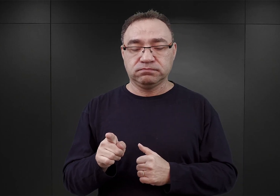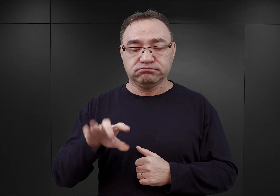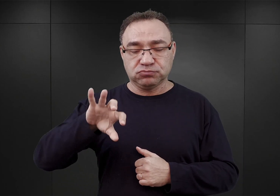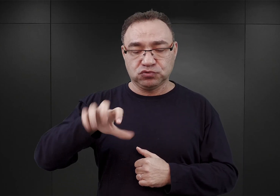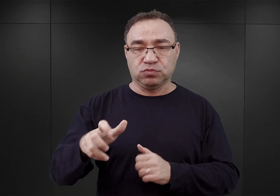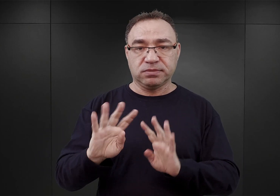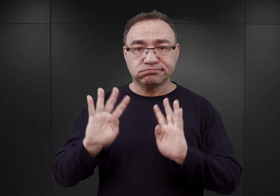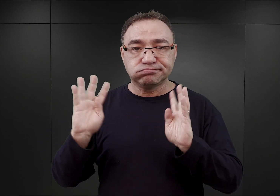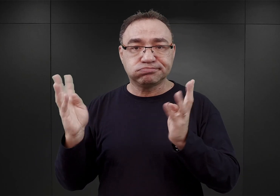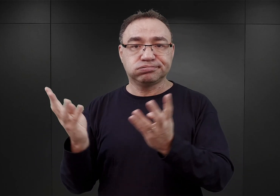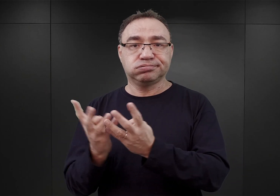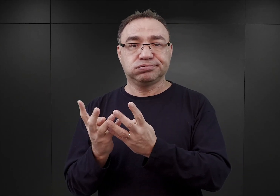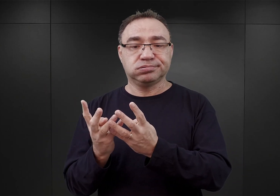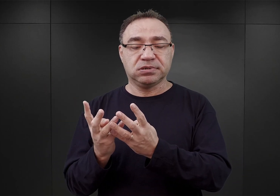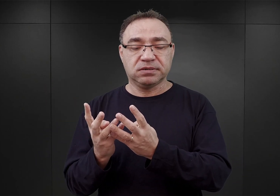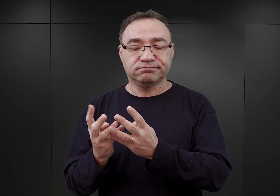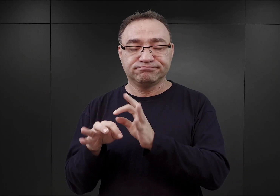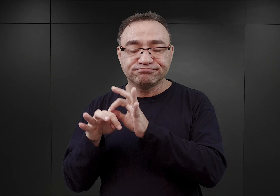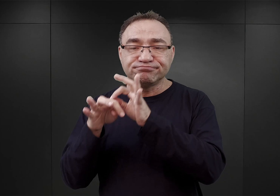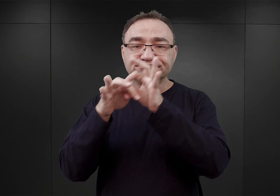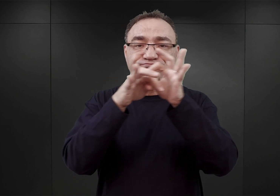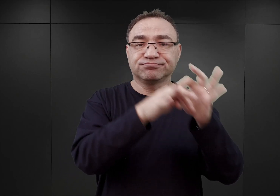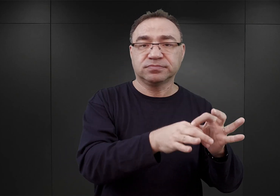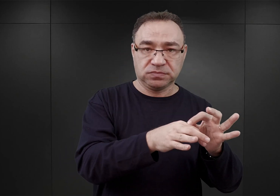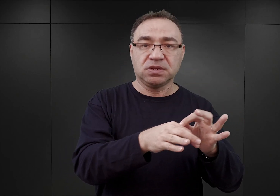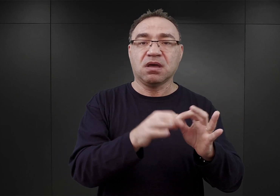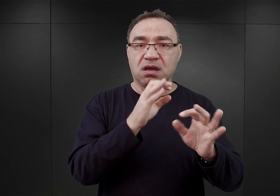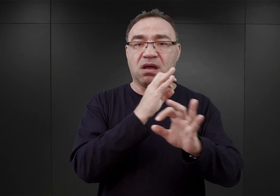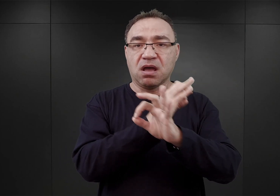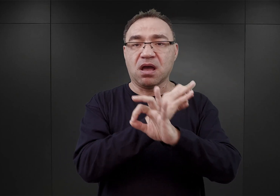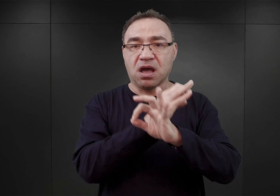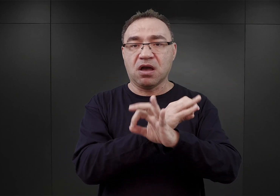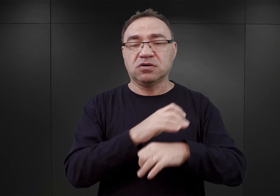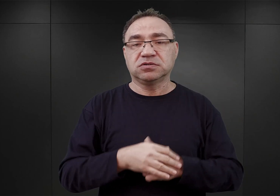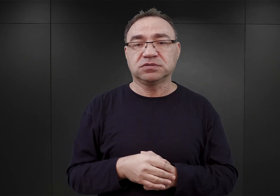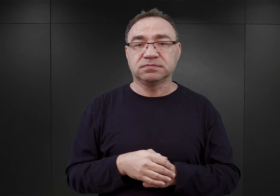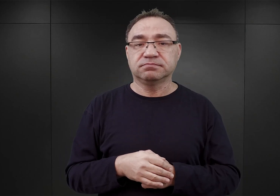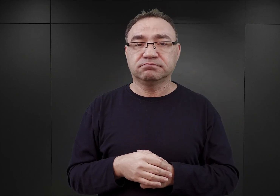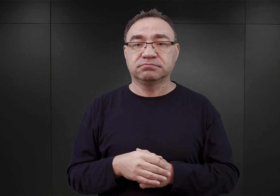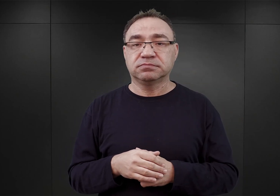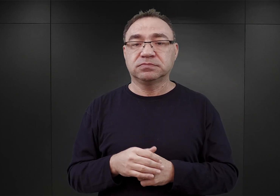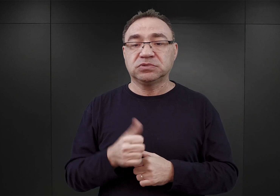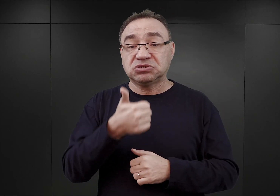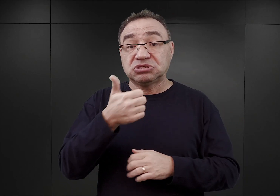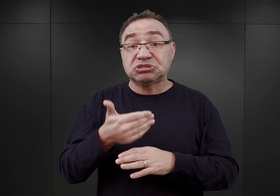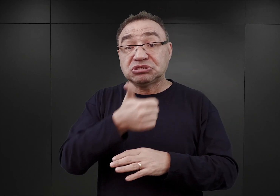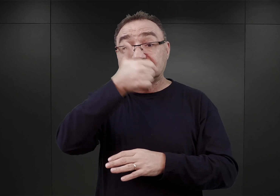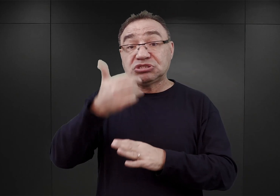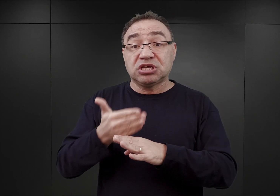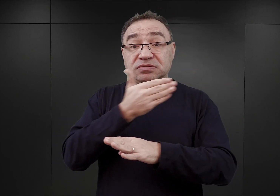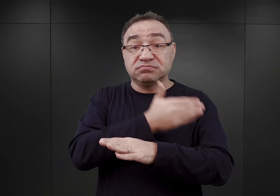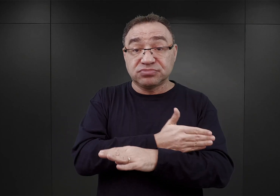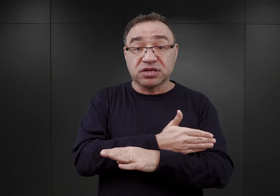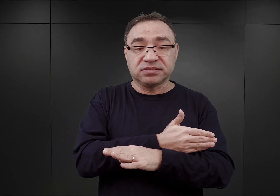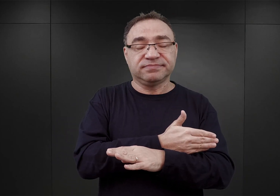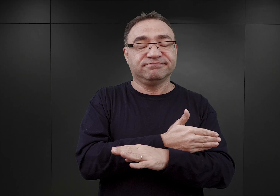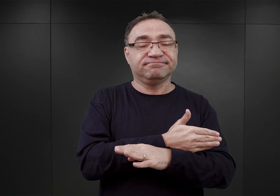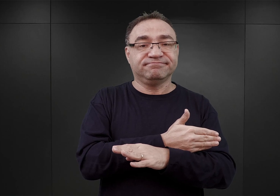która później została wysłana do obozu Auschwitz, czyli w przeddzień deportacji zostali oni zaprowadzeni do łaźni żydowskiej,